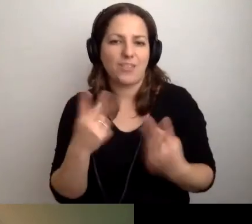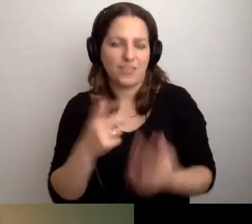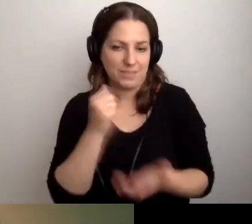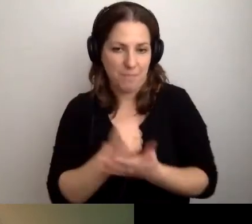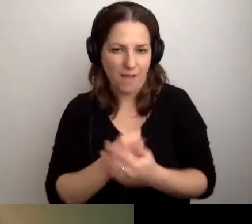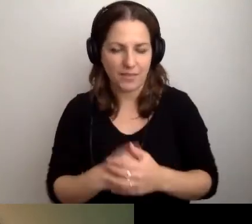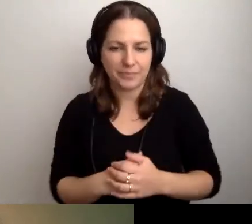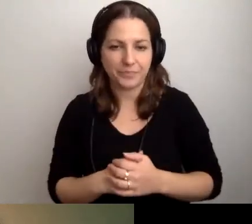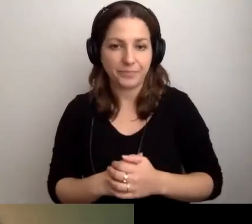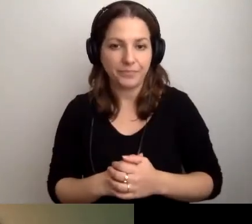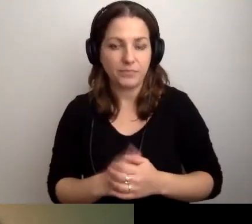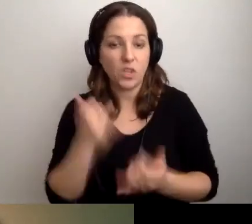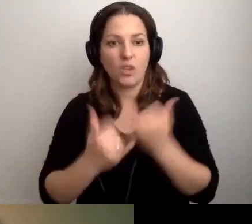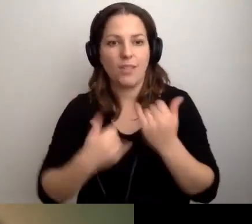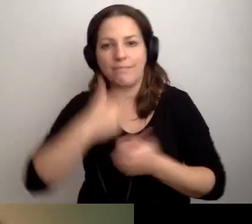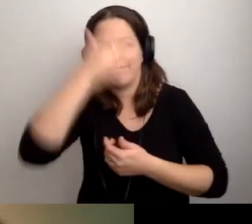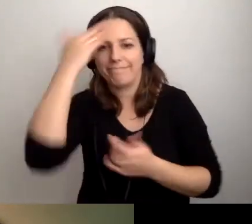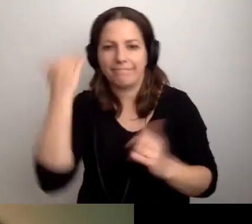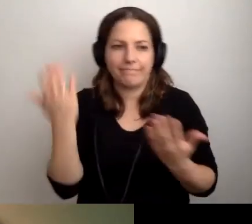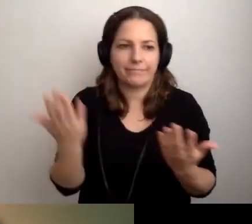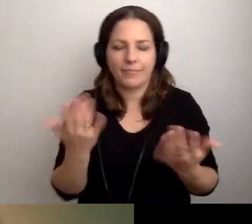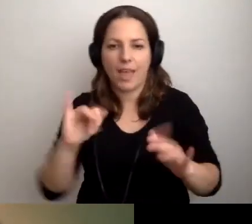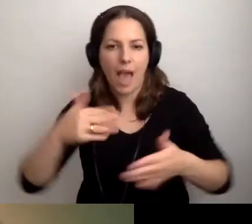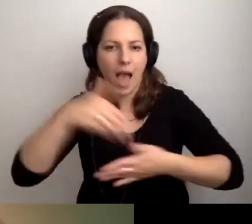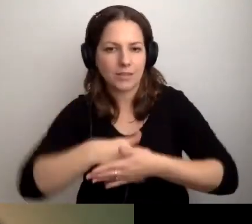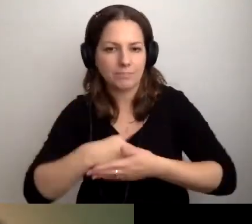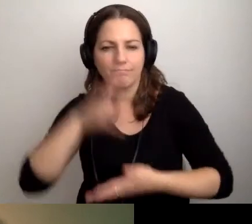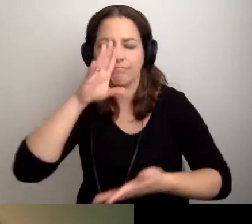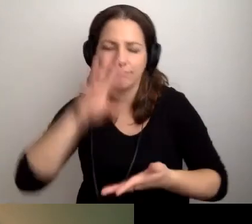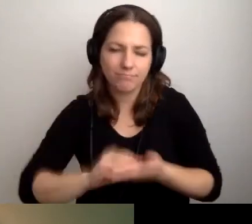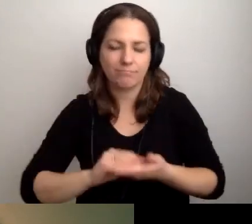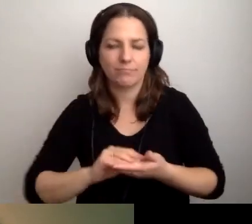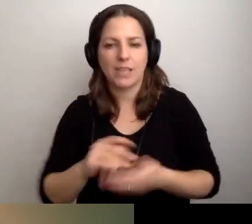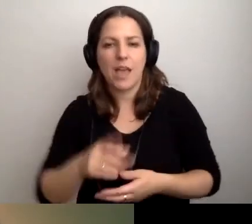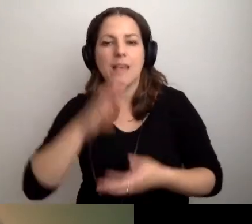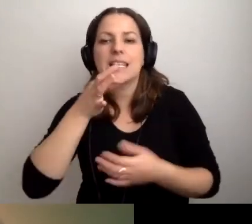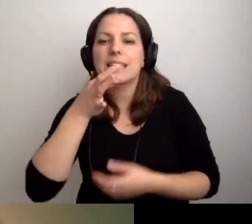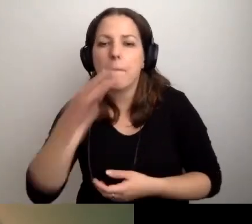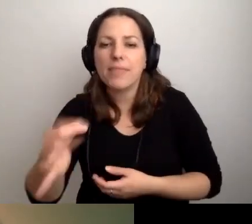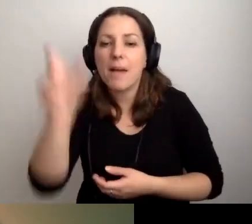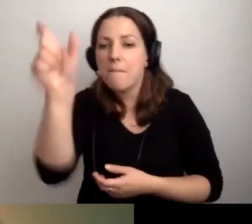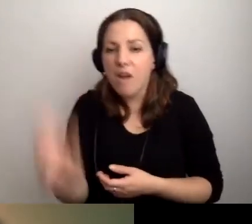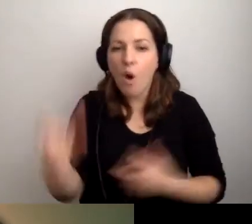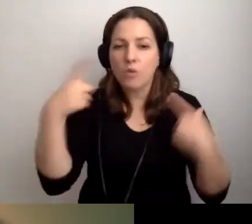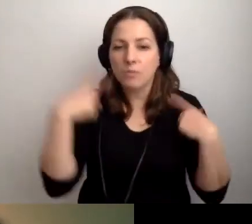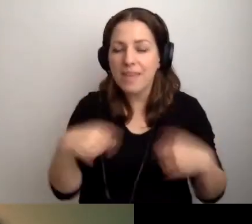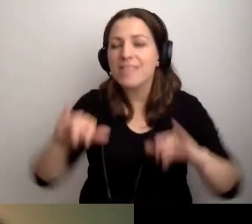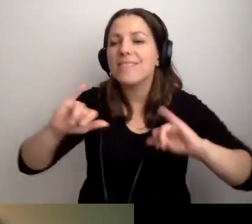Jeśli nie wiemy, jak się zachować, zapytajmy tę osobę, jak jej pomóc.